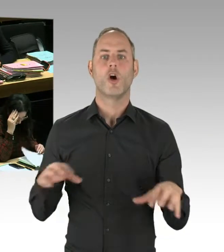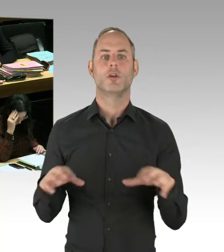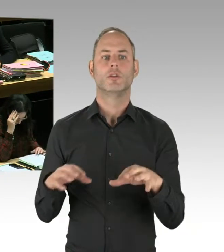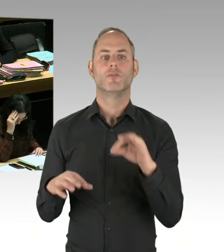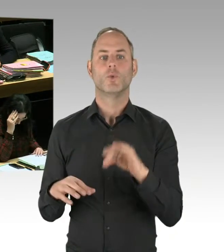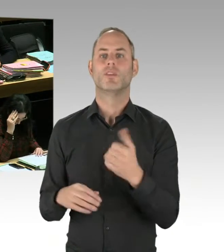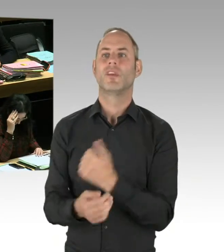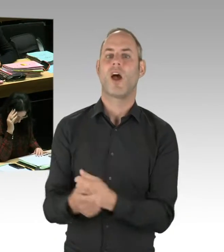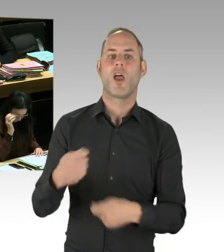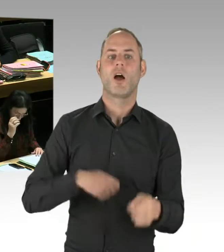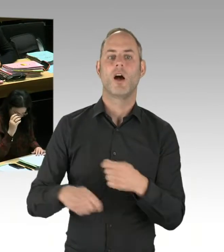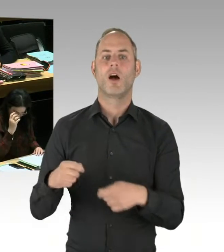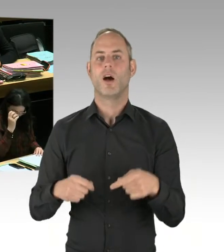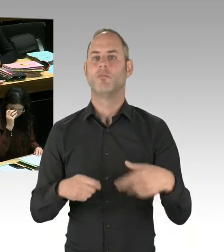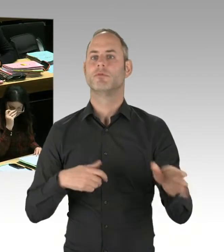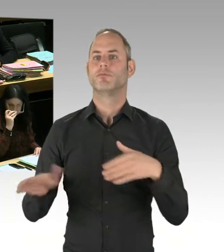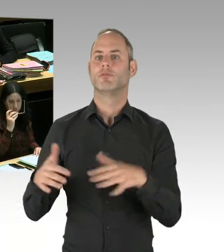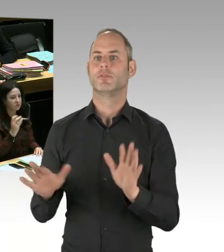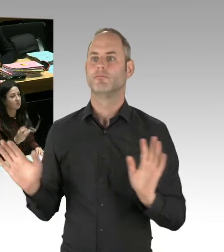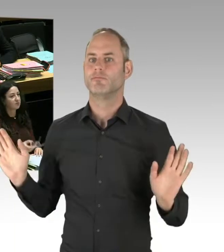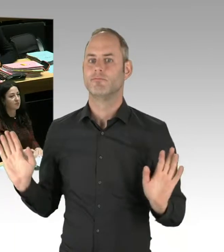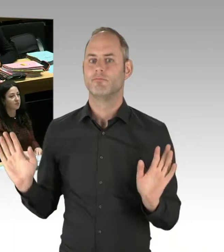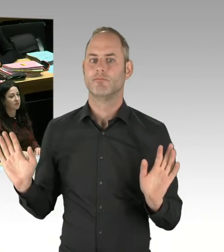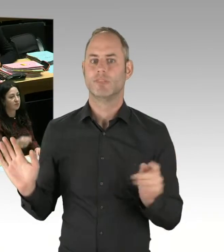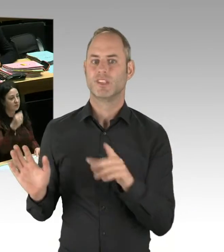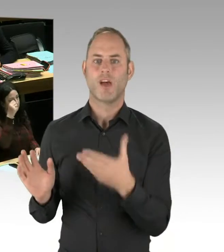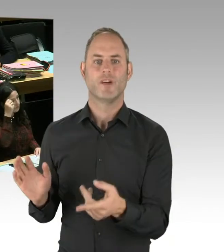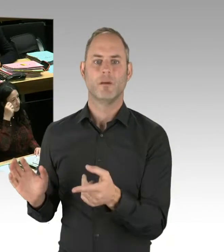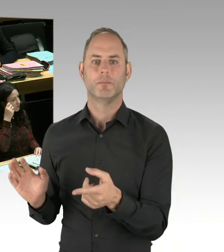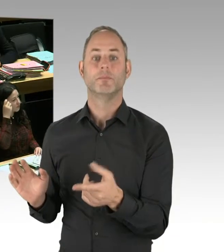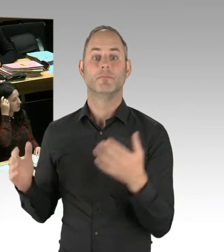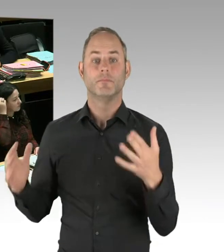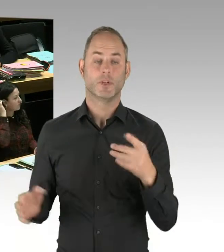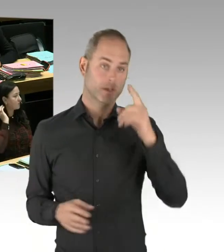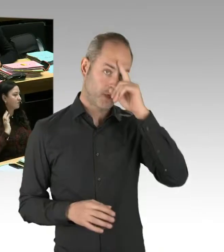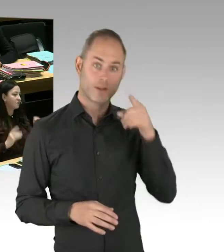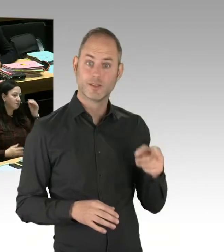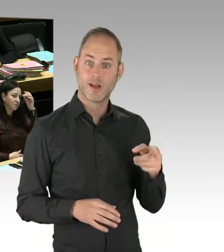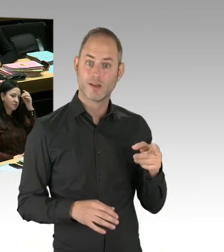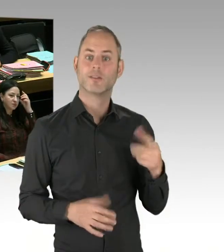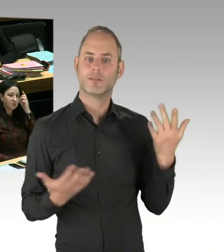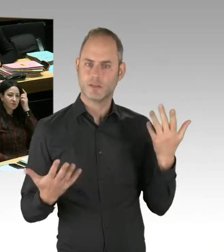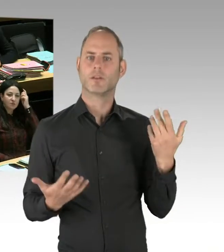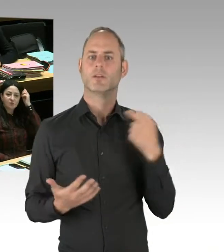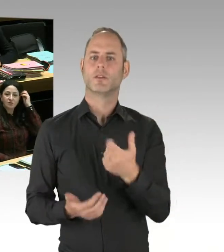dass die Polizei Drogenhandel bekämpft, auch im Görlitzer Park Drogenhandel bekämpft.